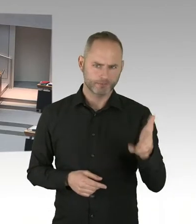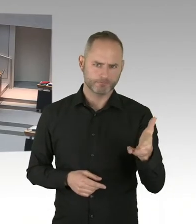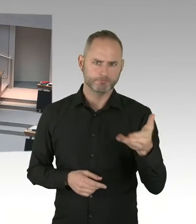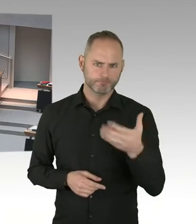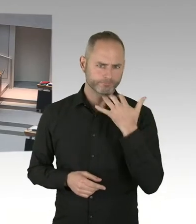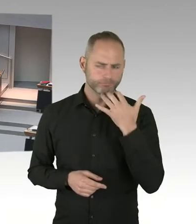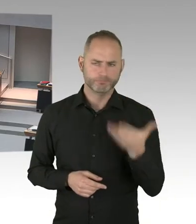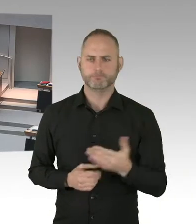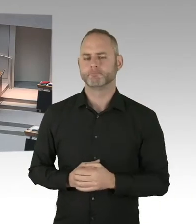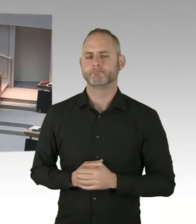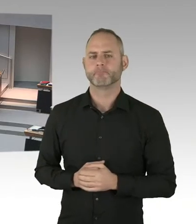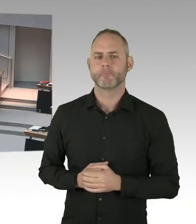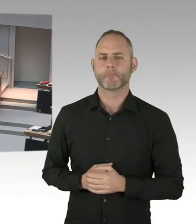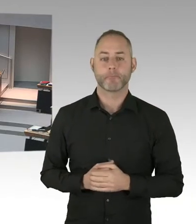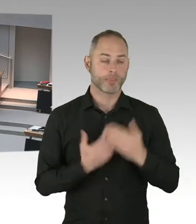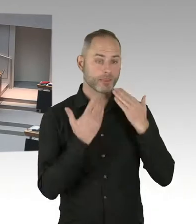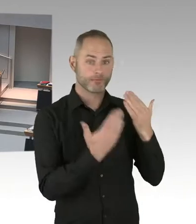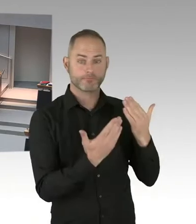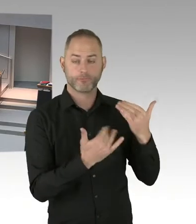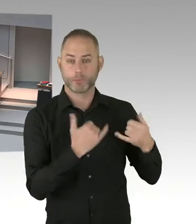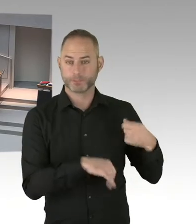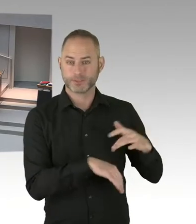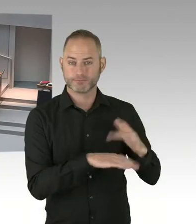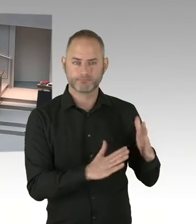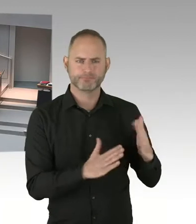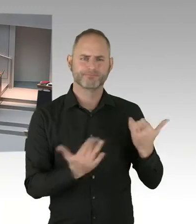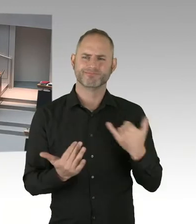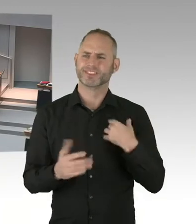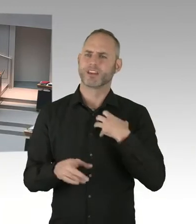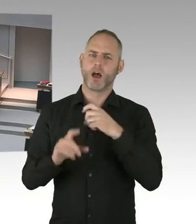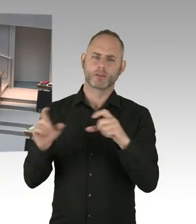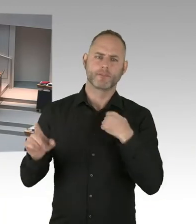als der damalige Sozialsenator in einer dramatischen Extremlage?